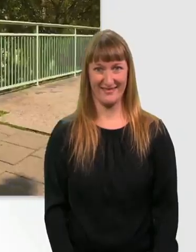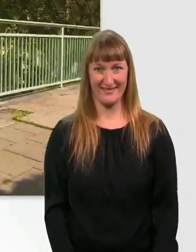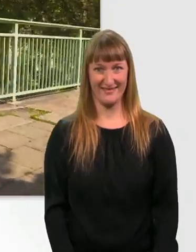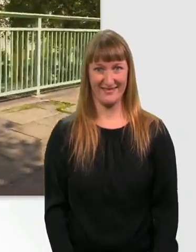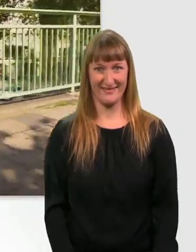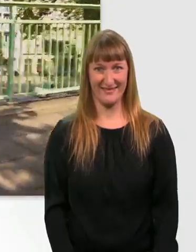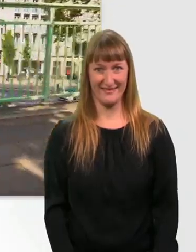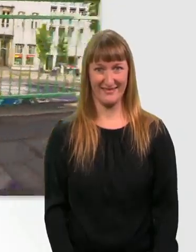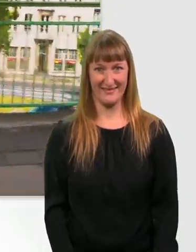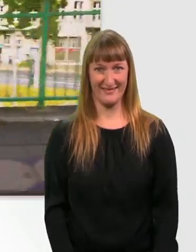Jetzt wirds schnell.